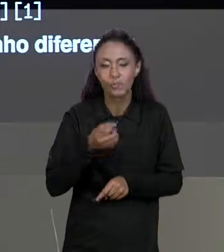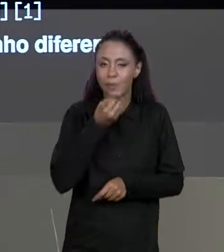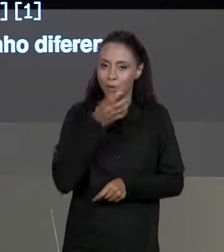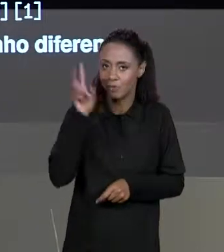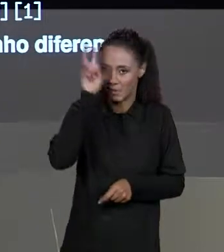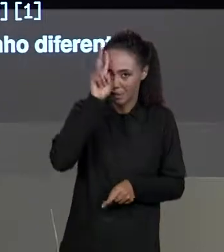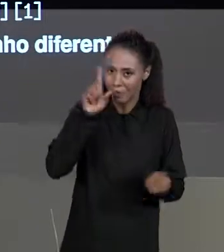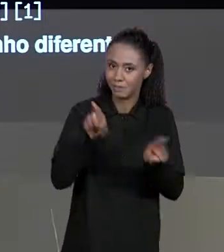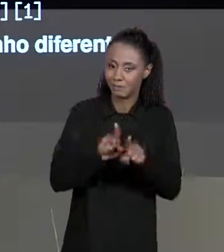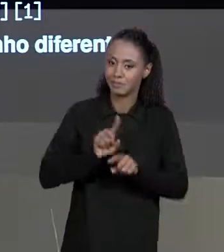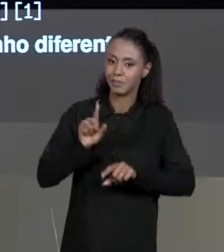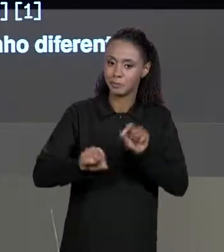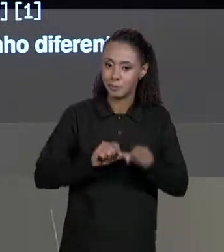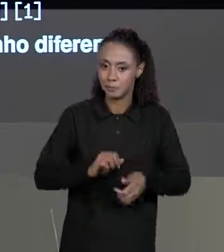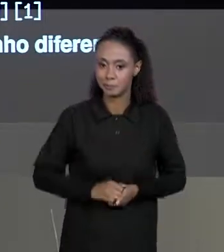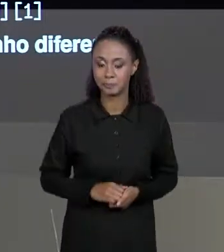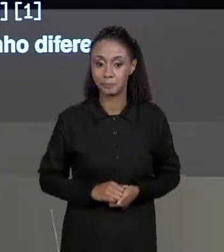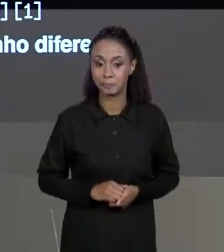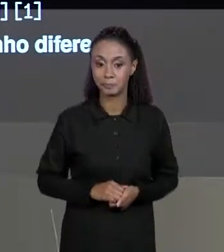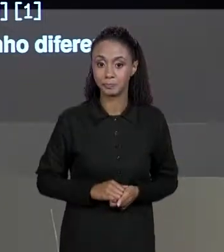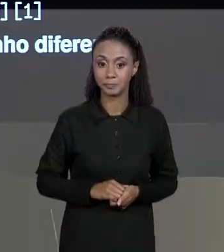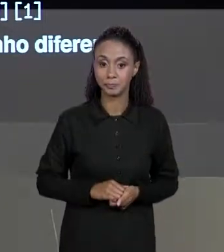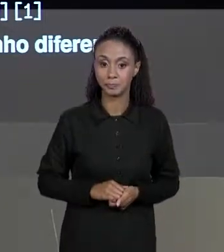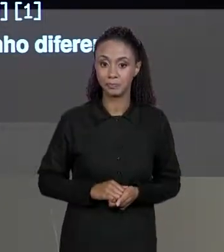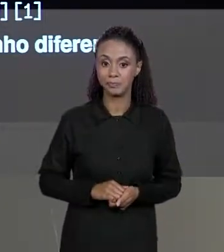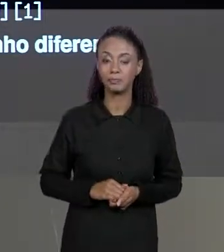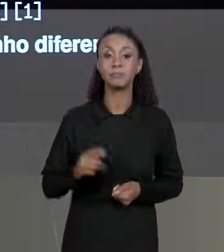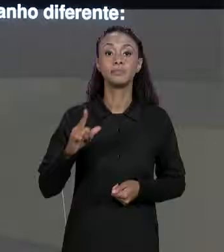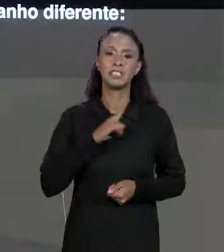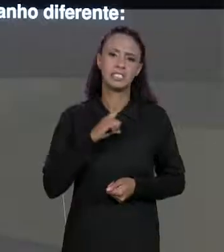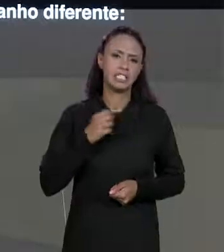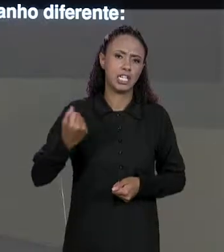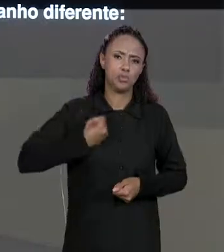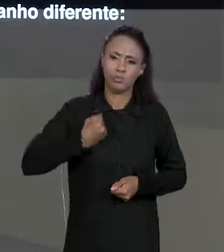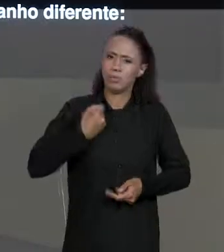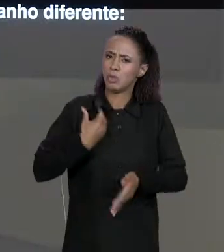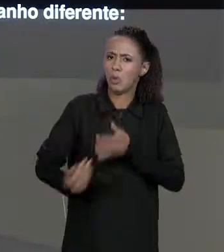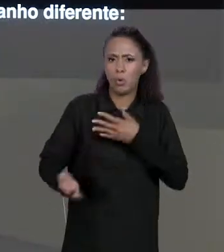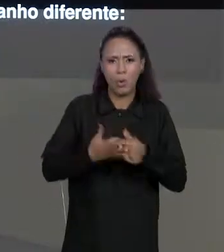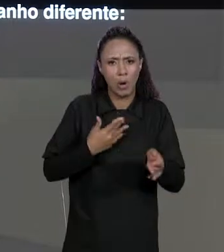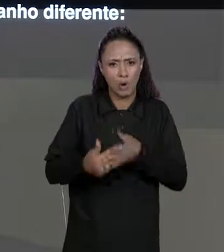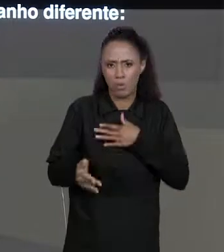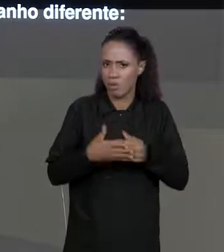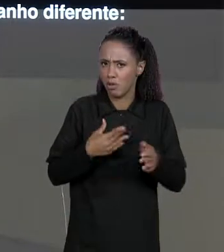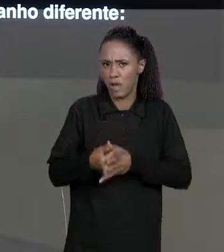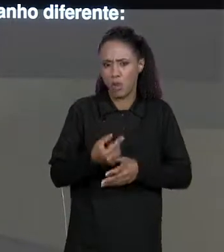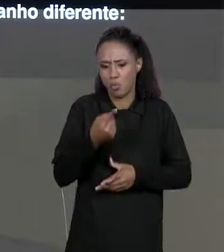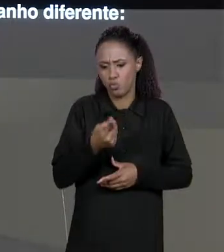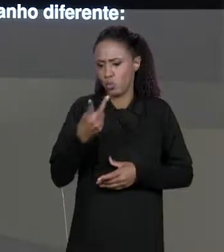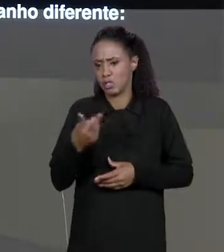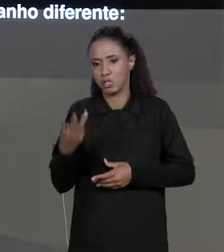QUE APESAR DE PODER TER UM NÚMERO QUALQUER DE DIMENSÕES NÃO É NECESSÁRIO QUE A QUANTIDADE DE ELEMENTOS EM